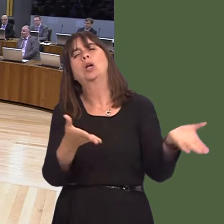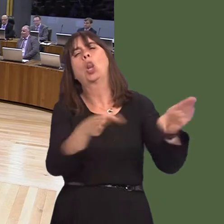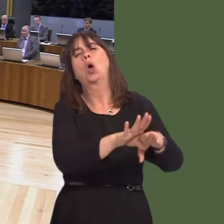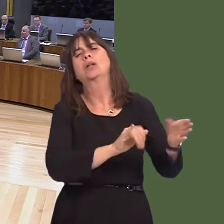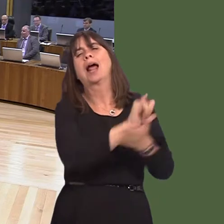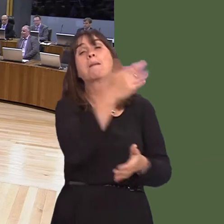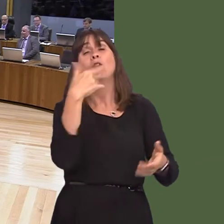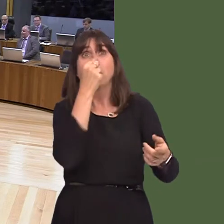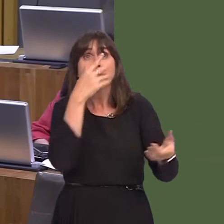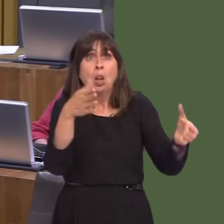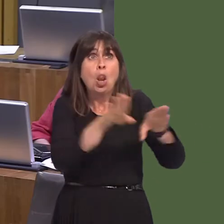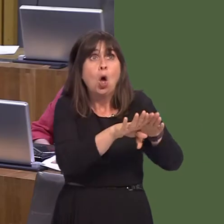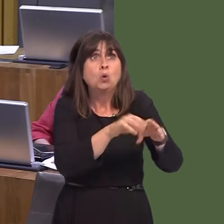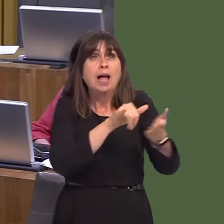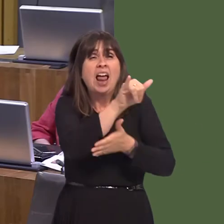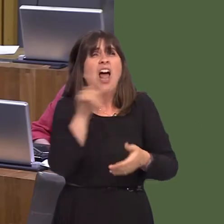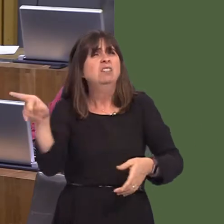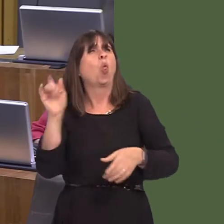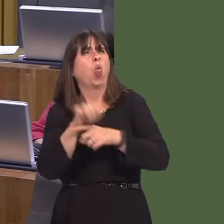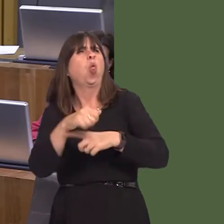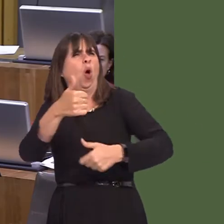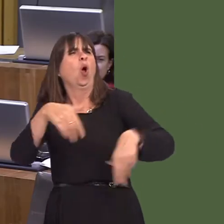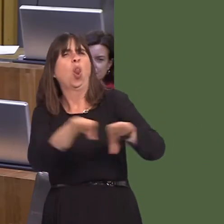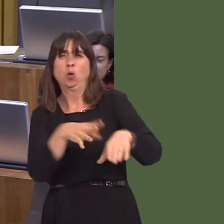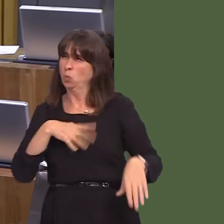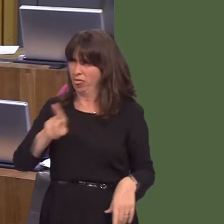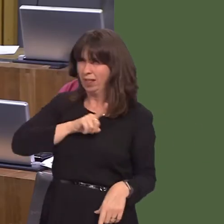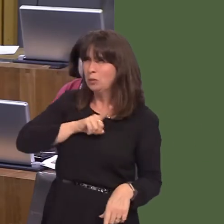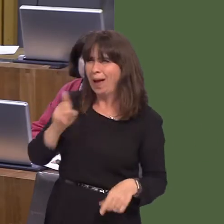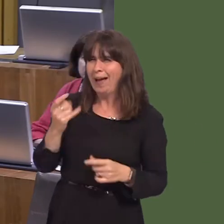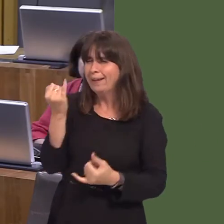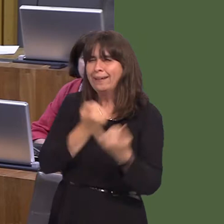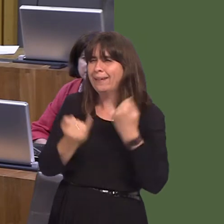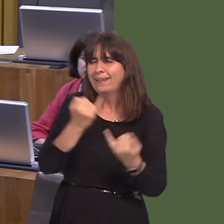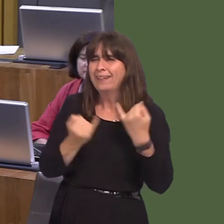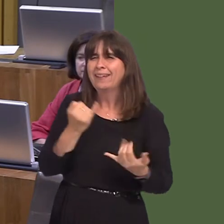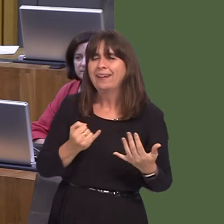not, and then jumped onto the bandwagon when the airport started to be successful.